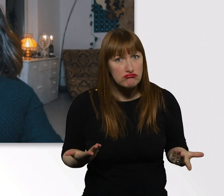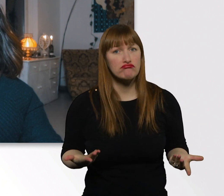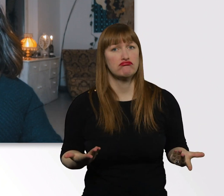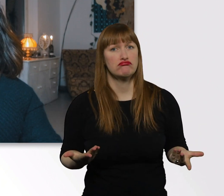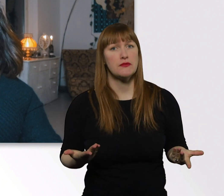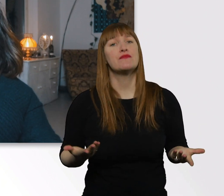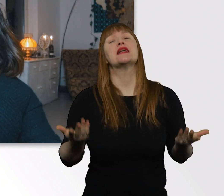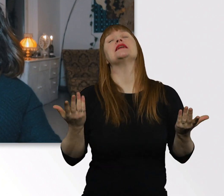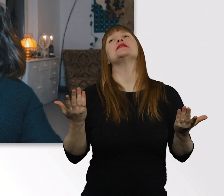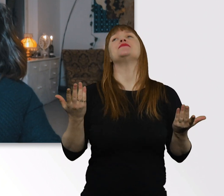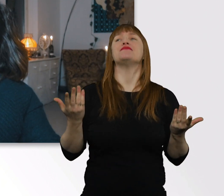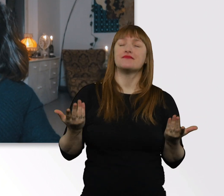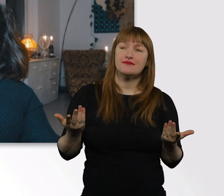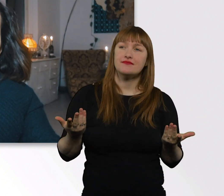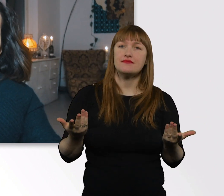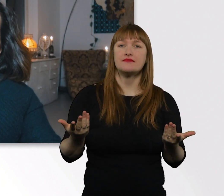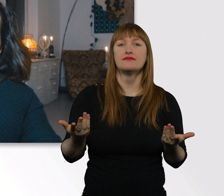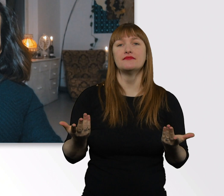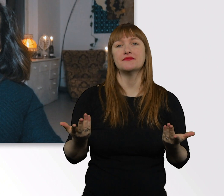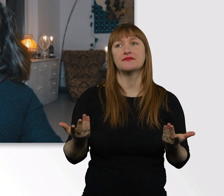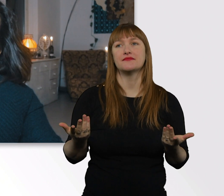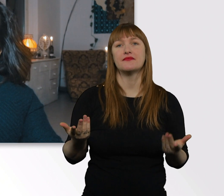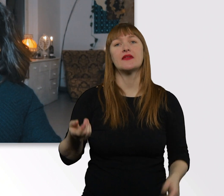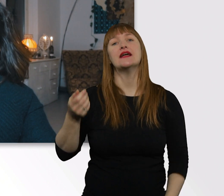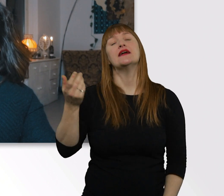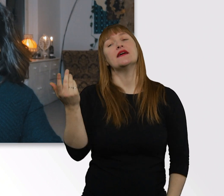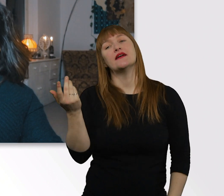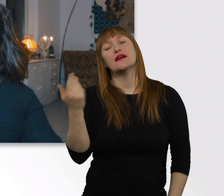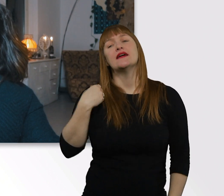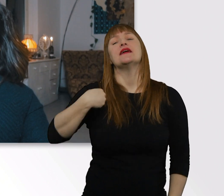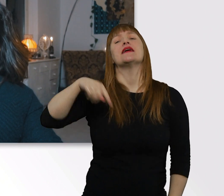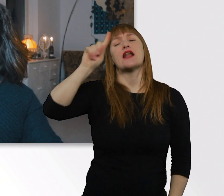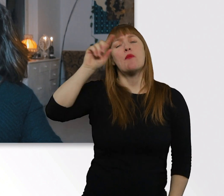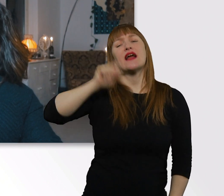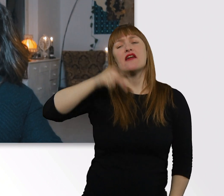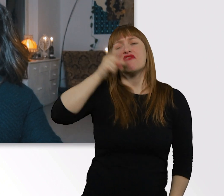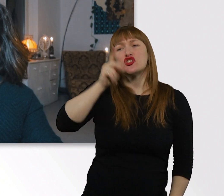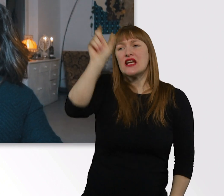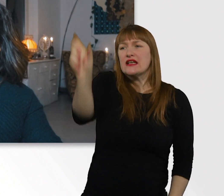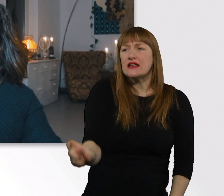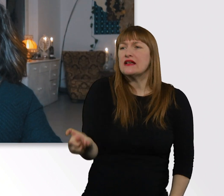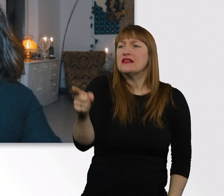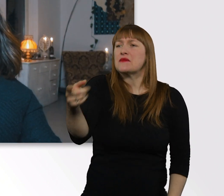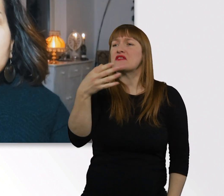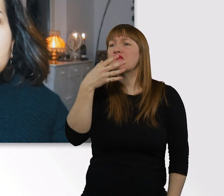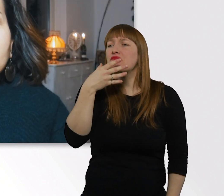...warum man dazu neigt, sich solche Tipps abholen zu wollen. Ich versteh das schon, woher man da kommt.